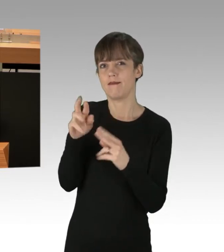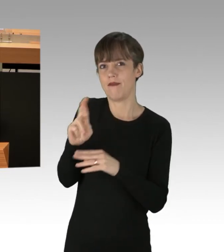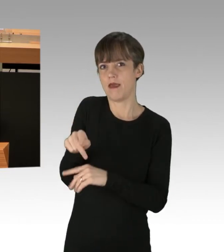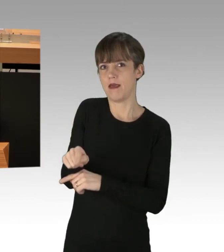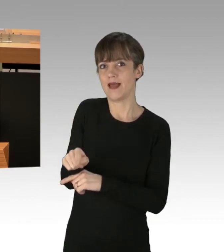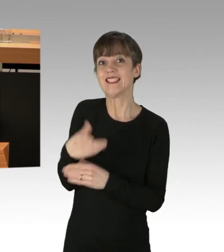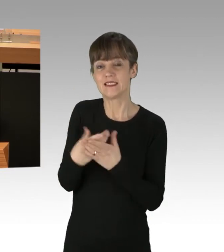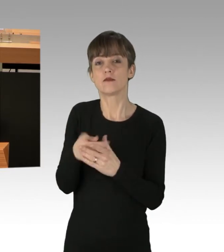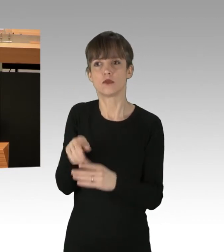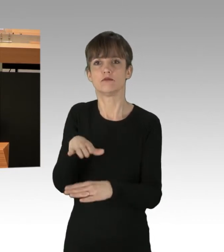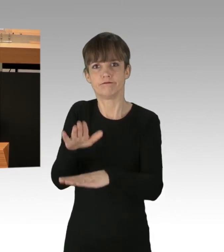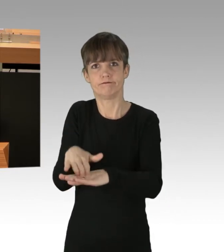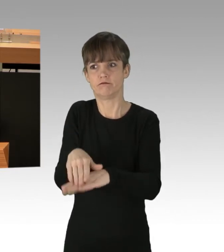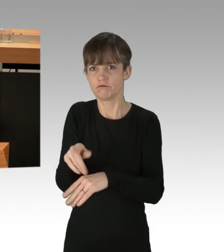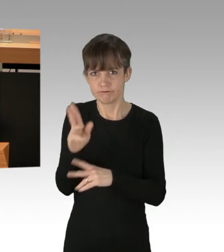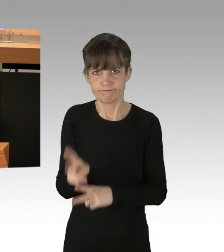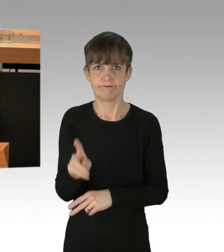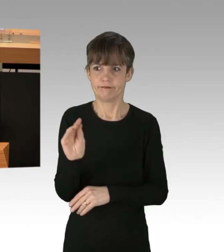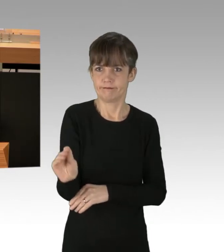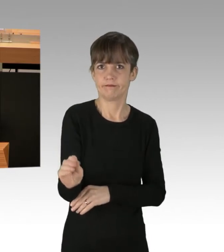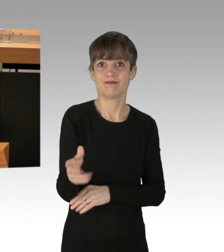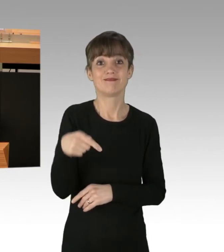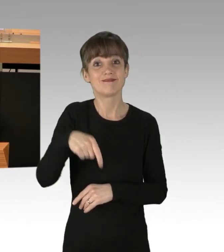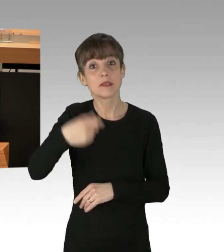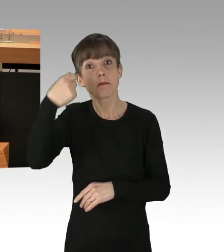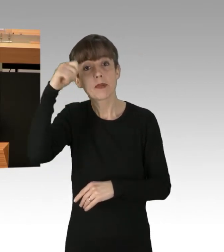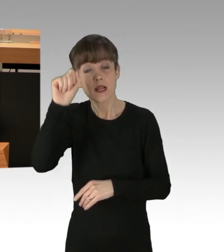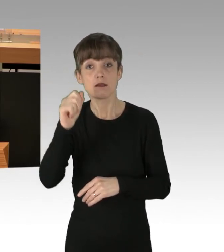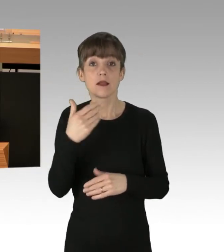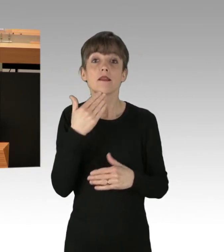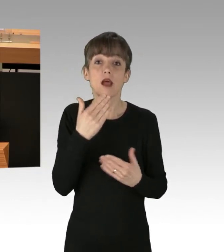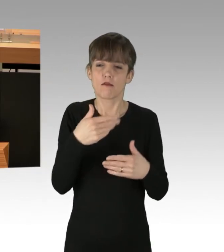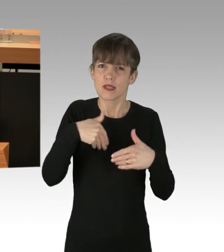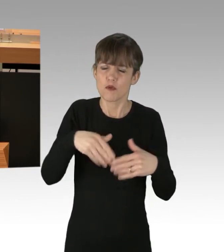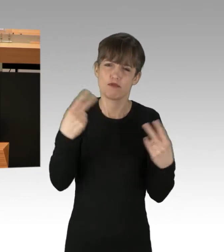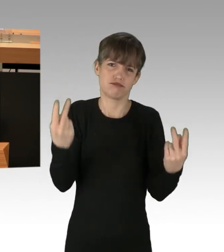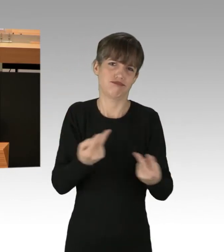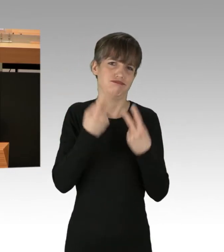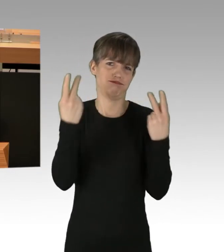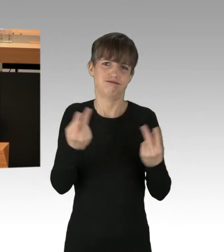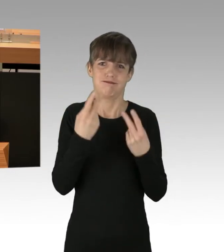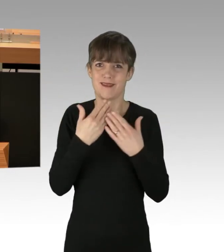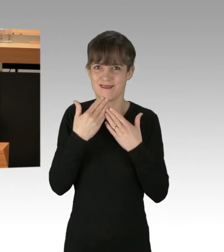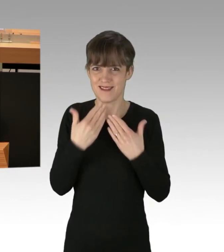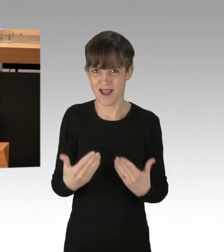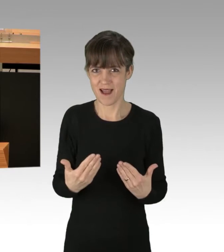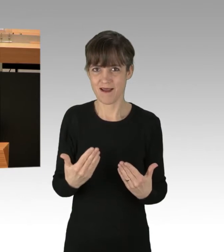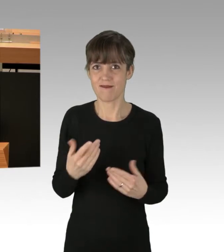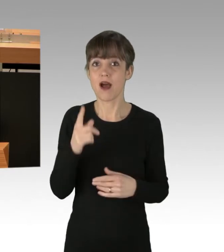und zwar im besten Sinne. Hier in Berlin darf sehr wohl demonstriert werden, aber ausschließlich nach den Regeln.